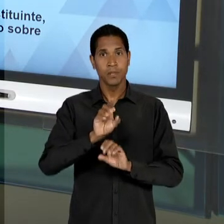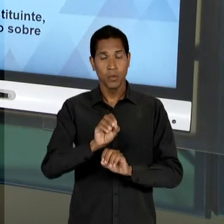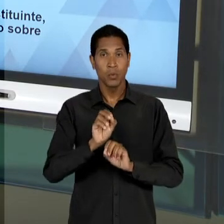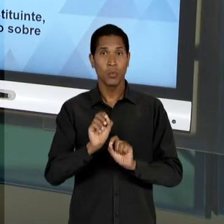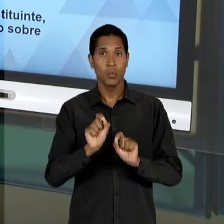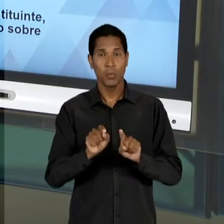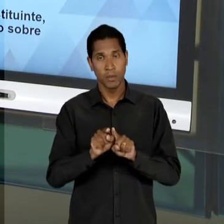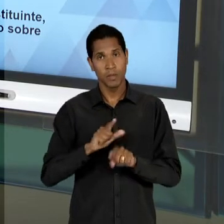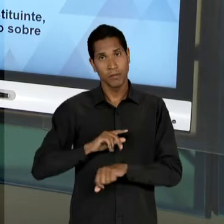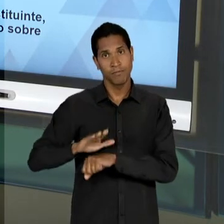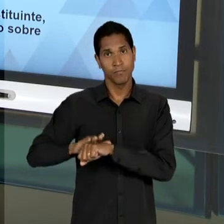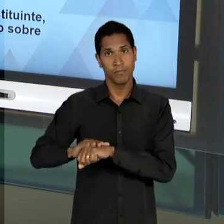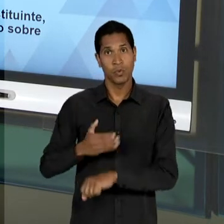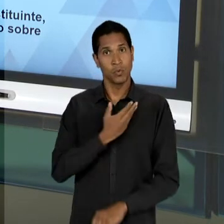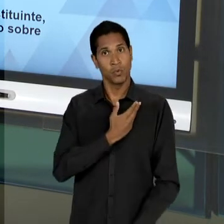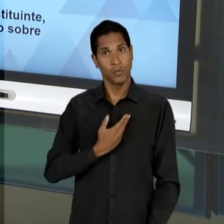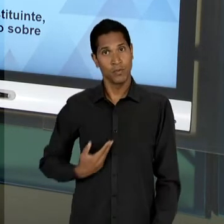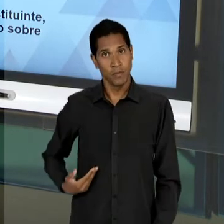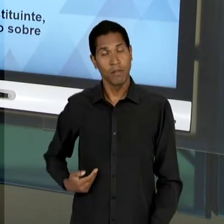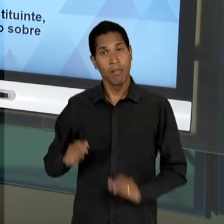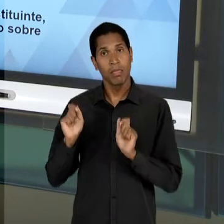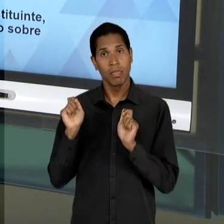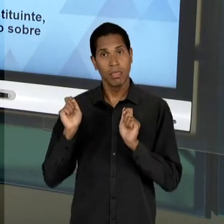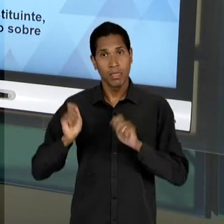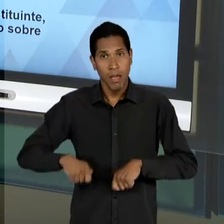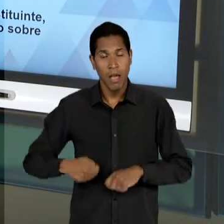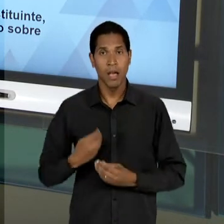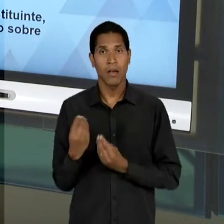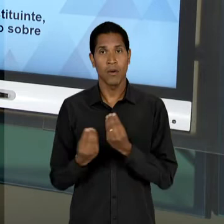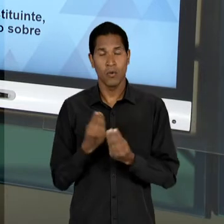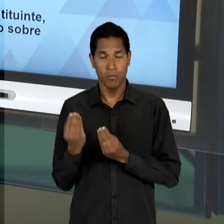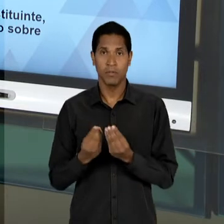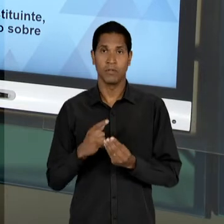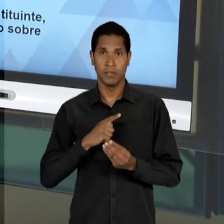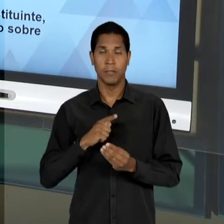AGIR DE MANEIRA DECISIVA NA MELHORIA DA CONDIÇÃO